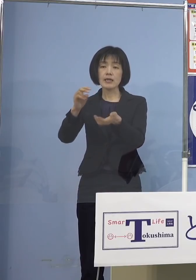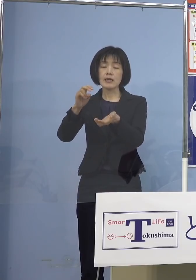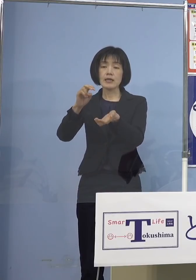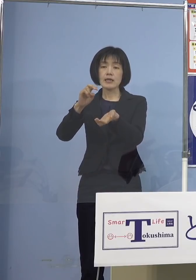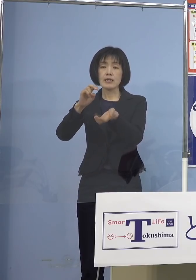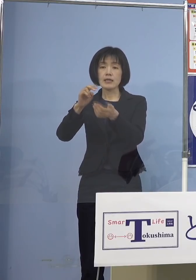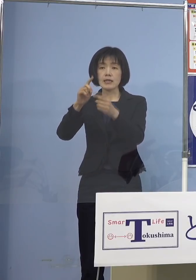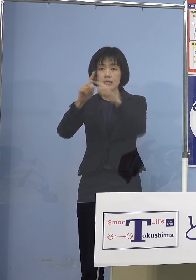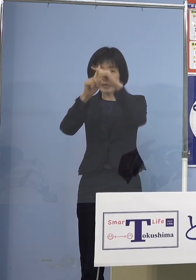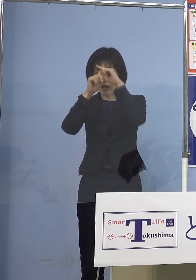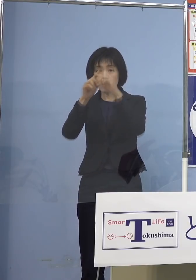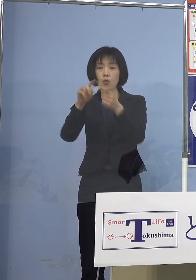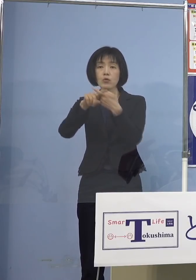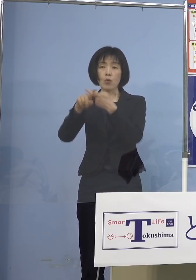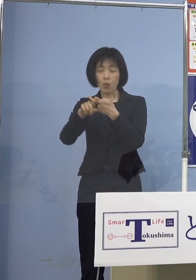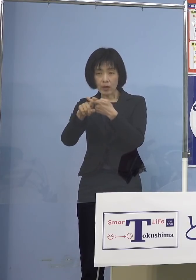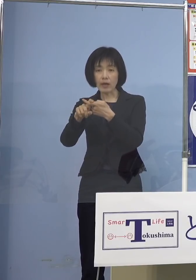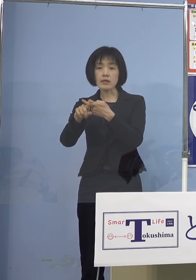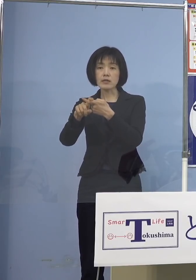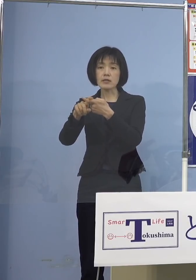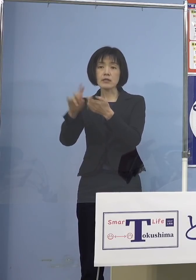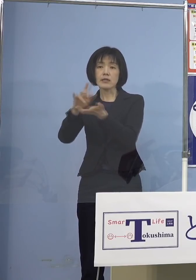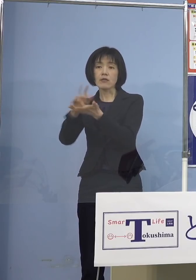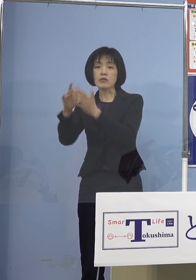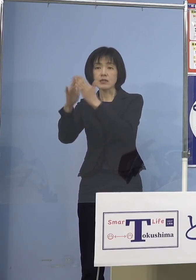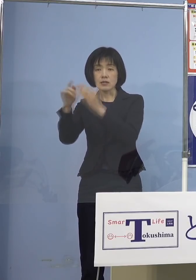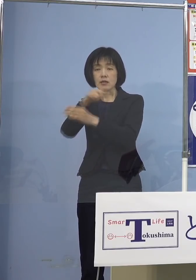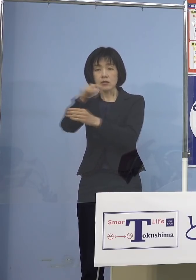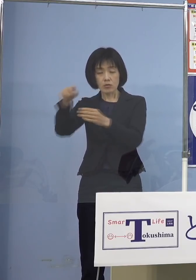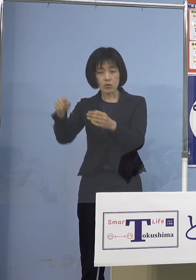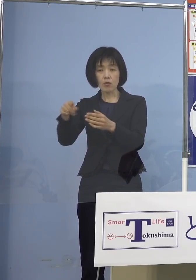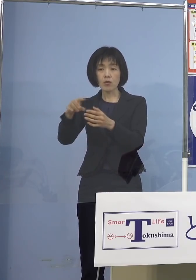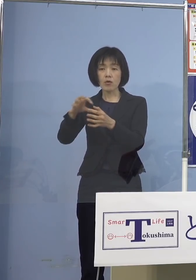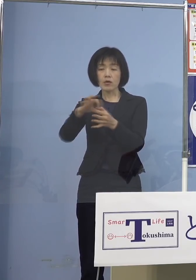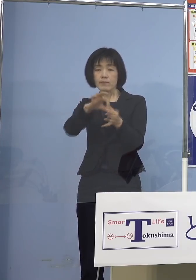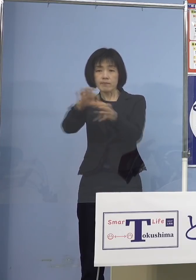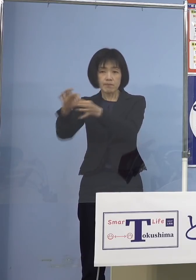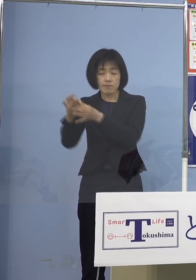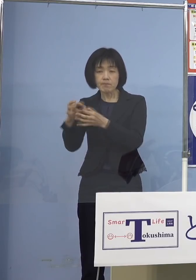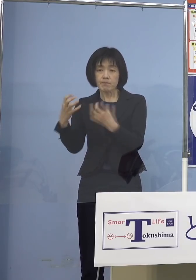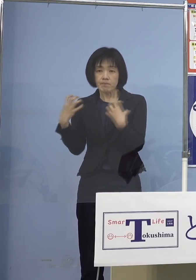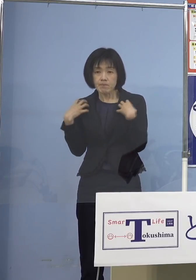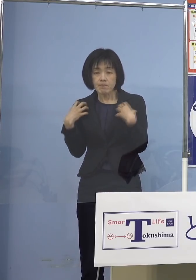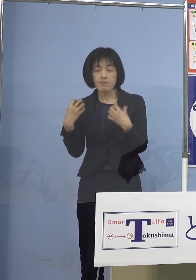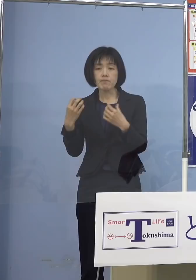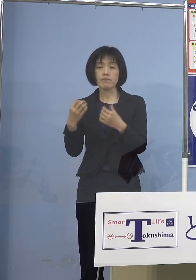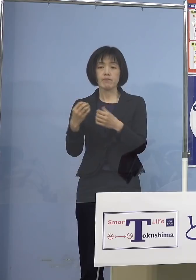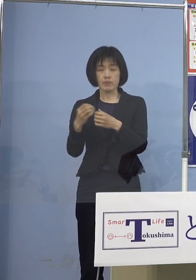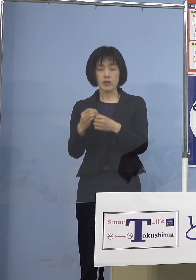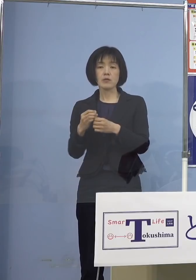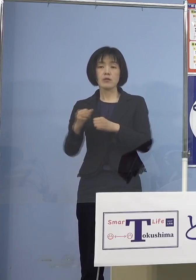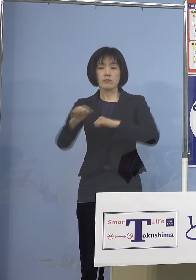そして県としても対応をスクラムを 組んで行って いきたいと思います